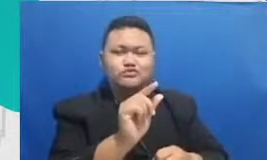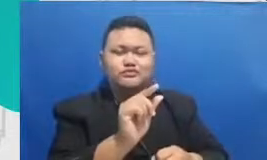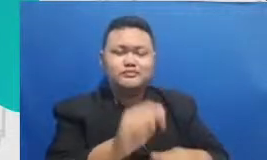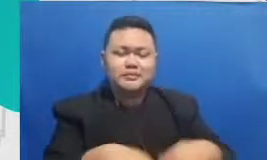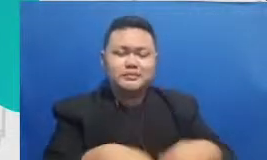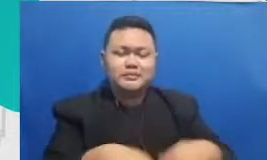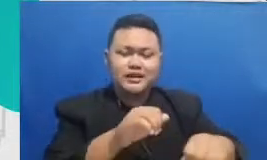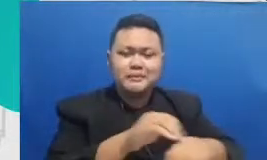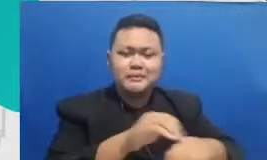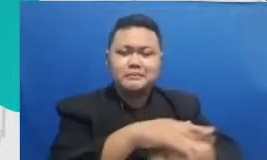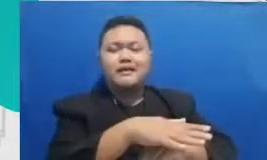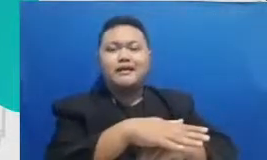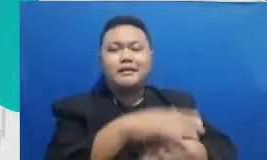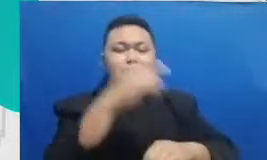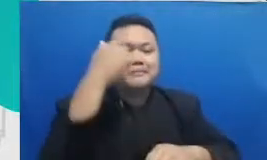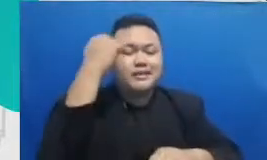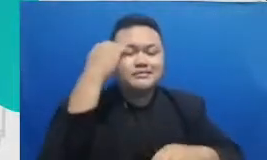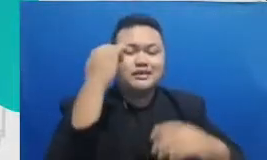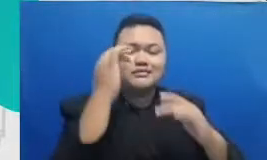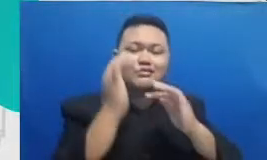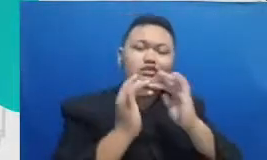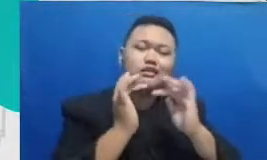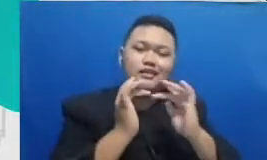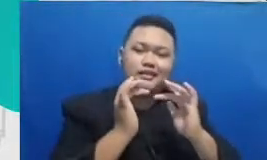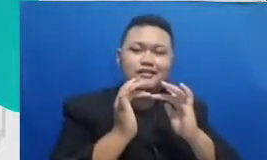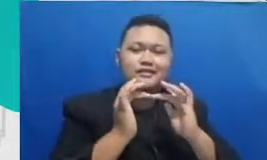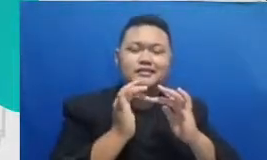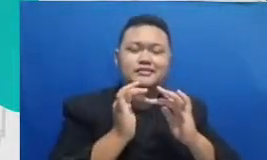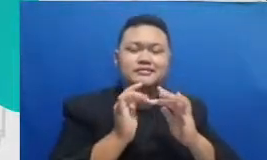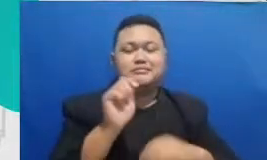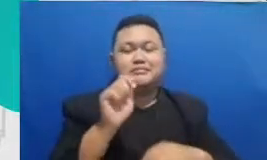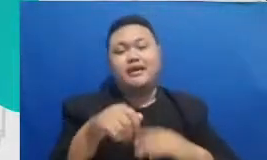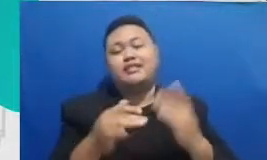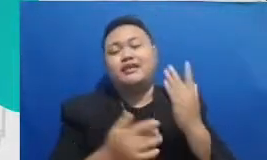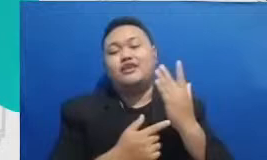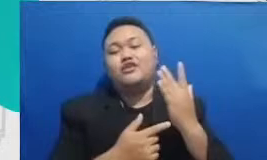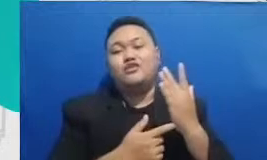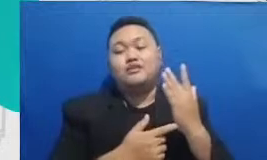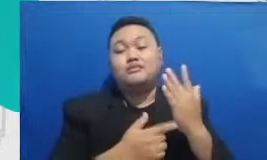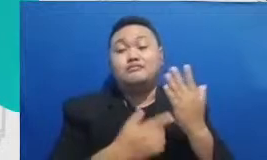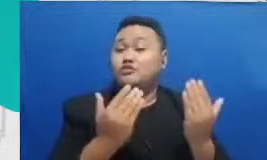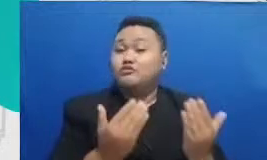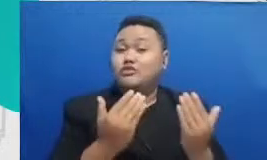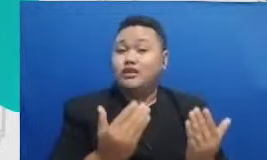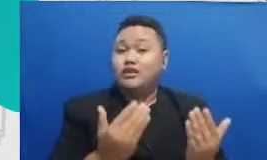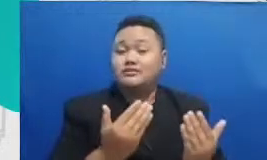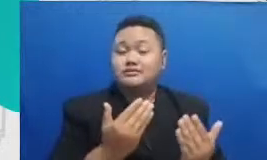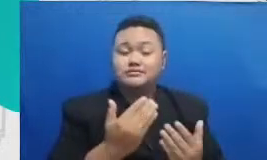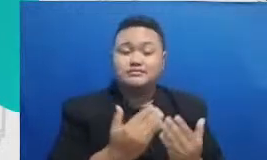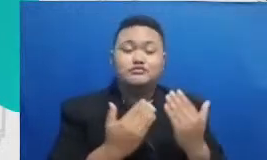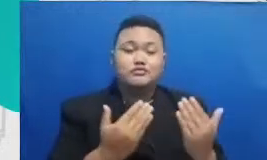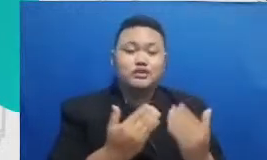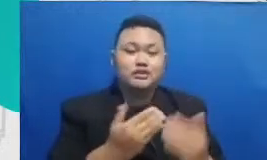pembelajaran menggunakan teknologi mudah-mudahan pertanyaan mudah-mudahan itu menjawab pertanyaan